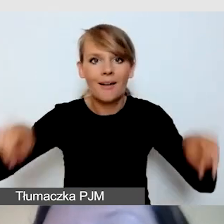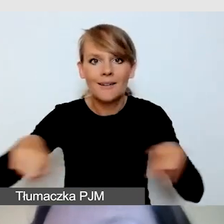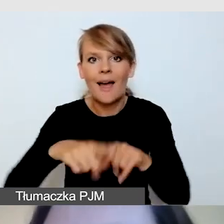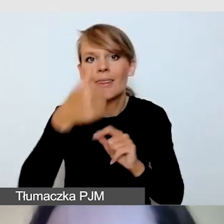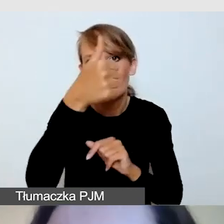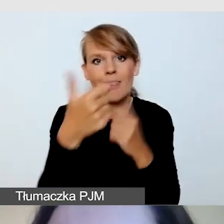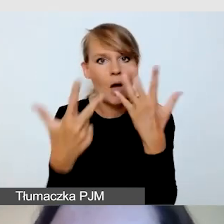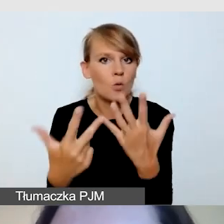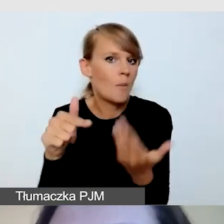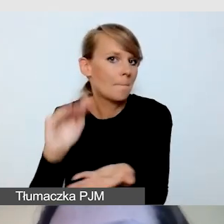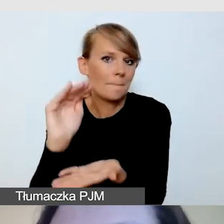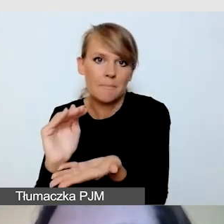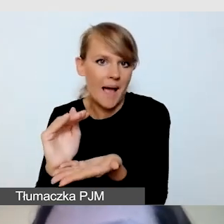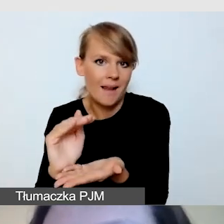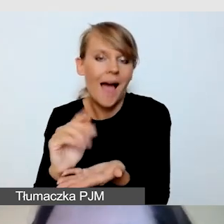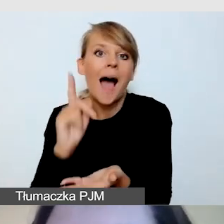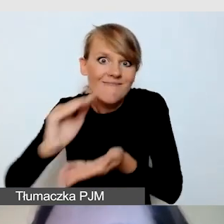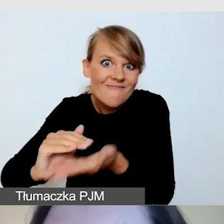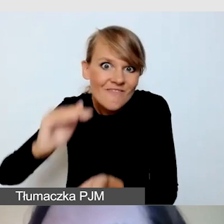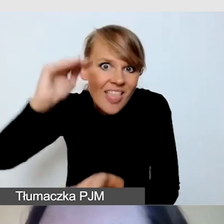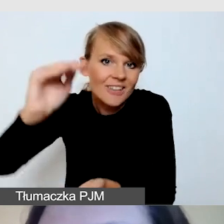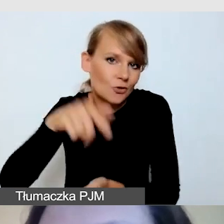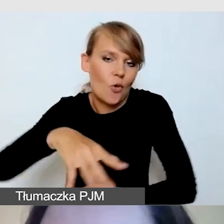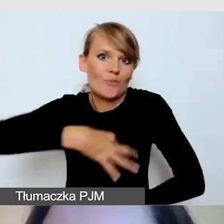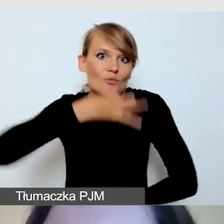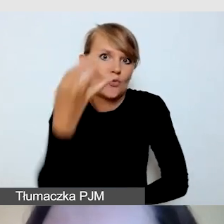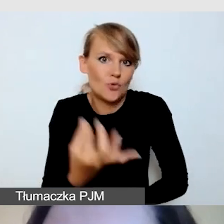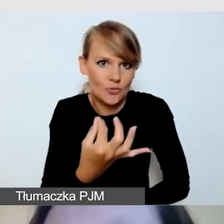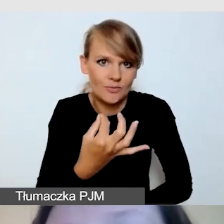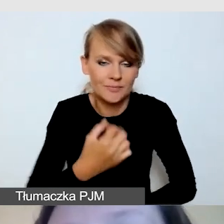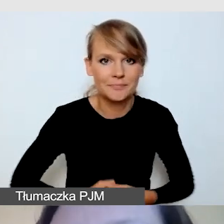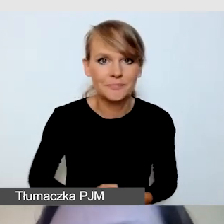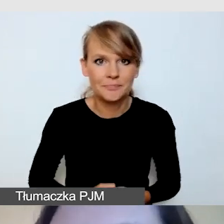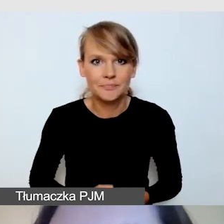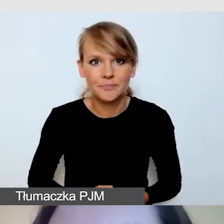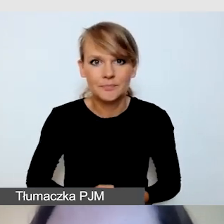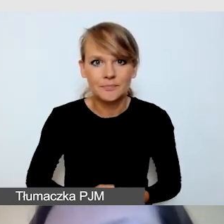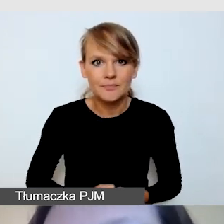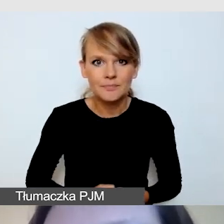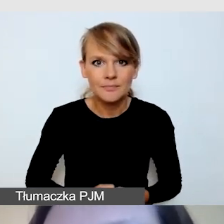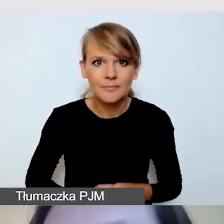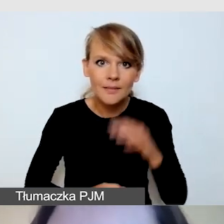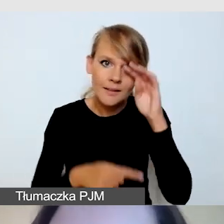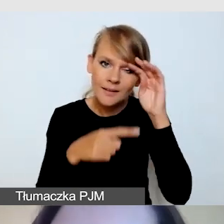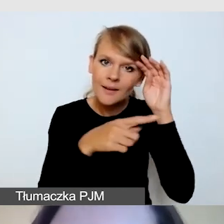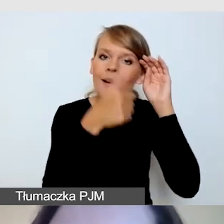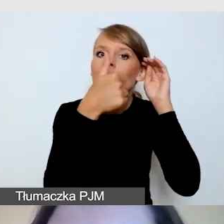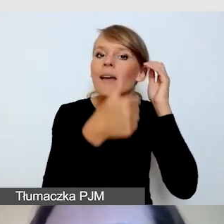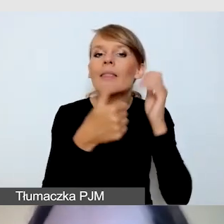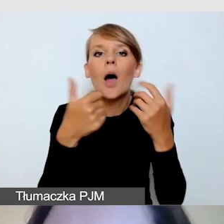tym lepiej dla osób, które z niego korzystają. Ta 1/8 to jest taki kompromis